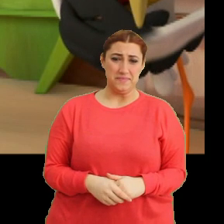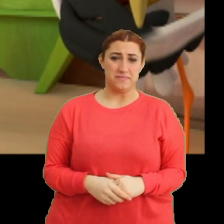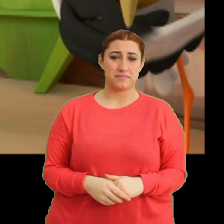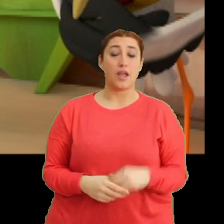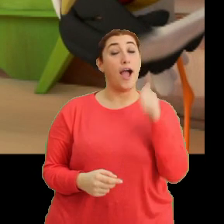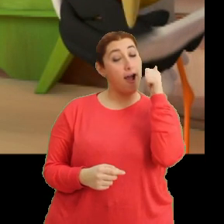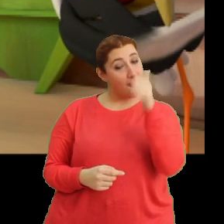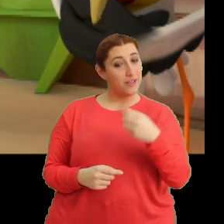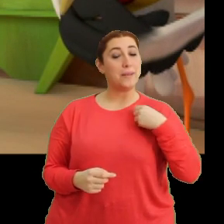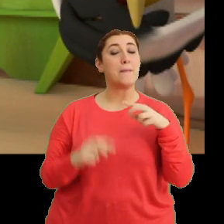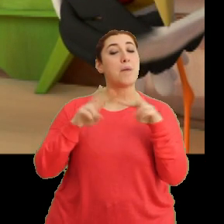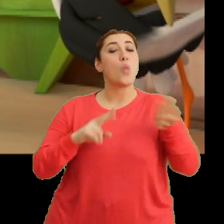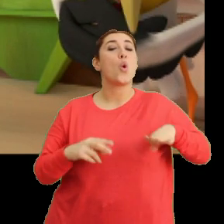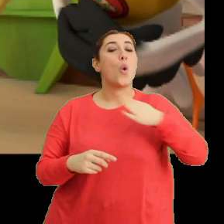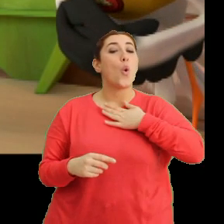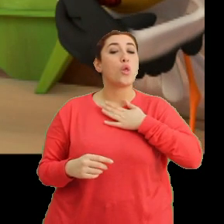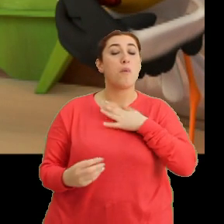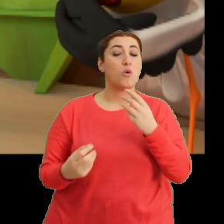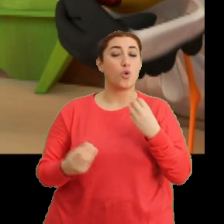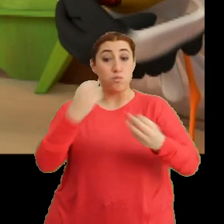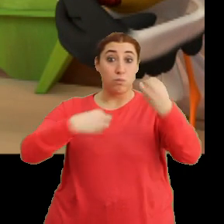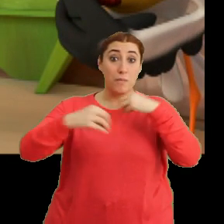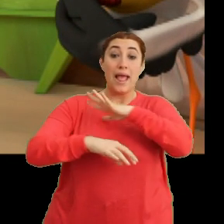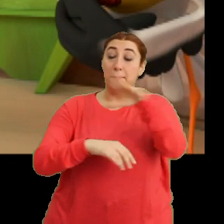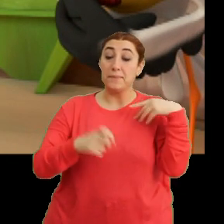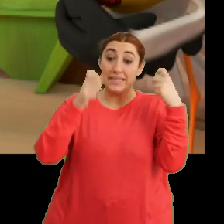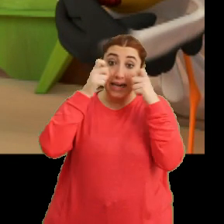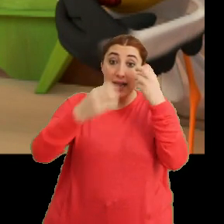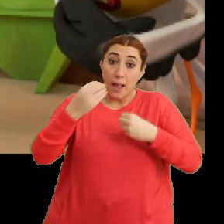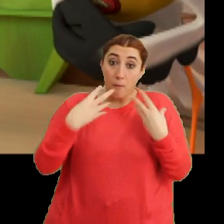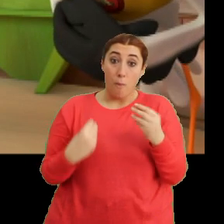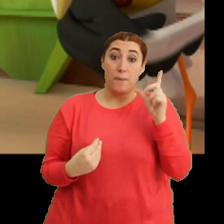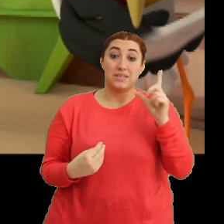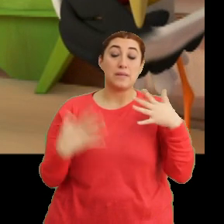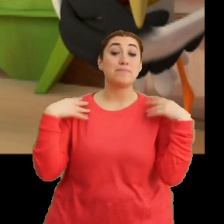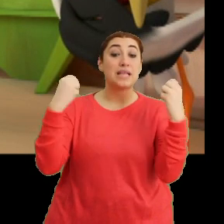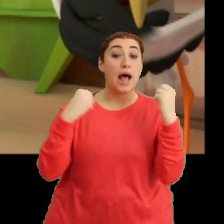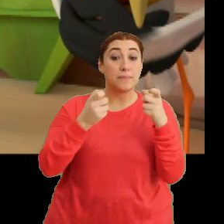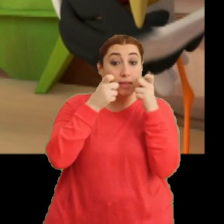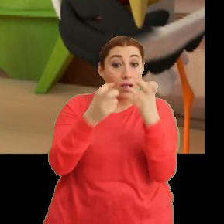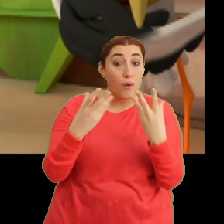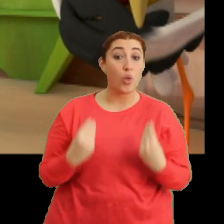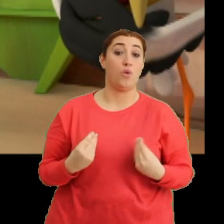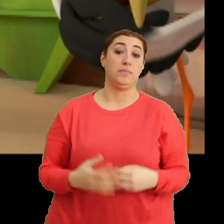Aferin benim Mantar oğluma. Abur cuburları hepimiz dikkatli tüketmeliyiz. Sağlığımıza özen göstermeliyiz.